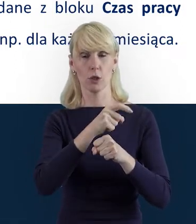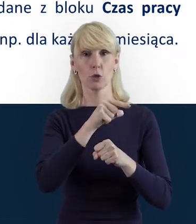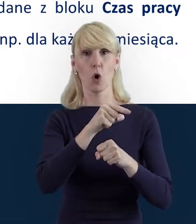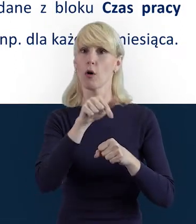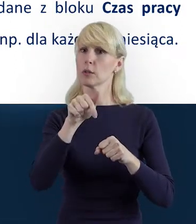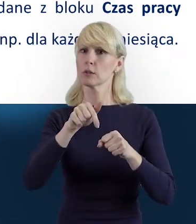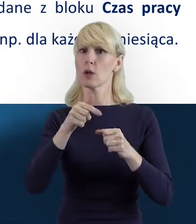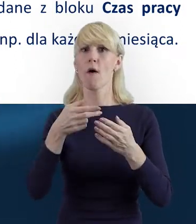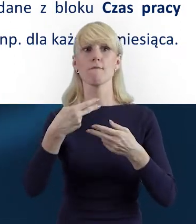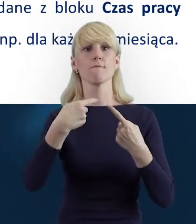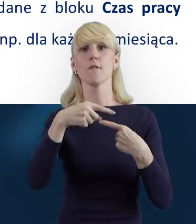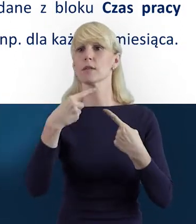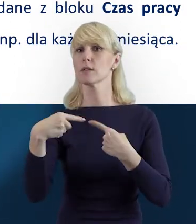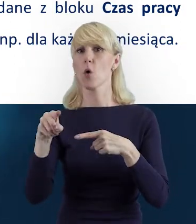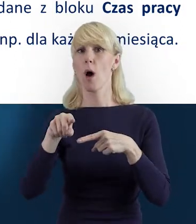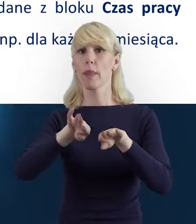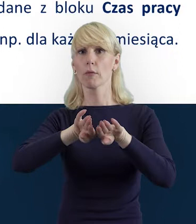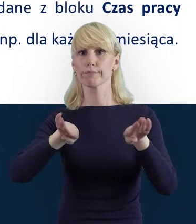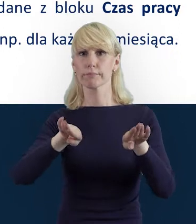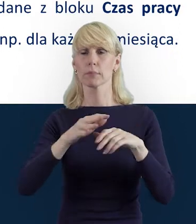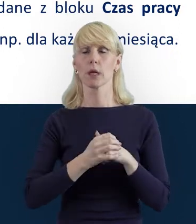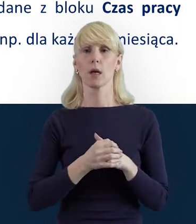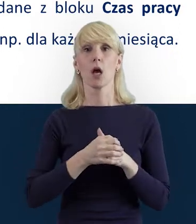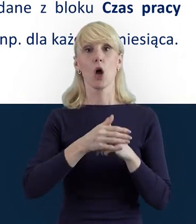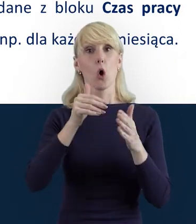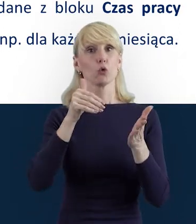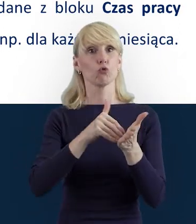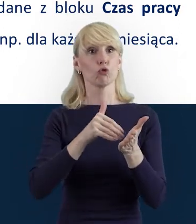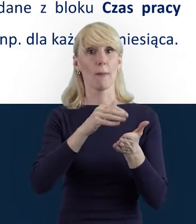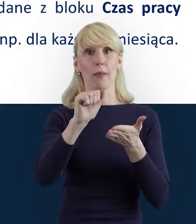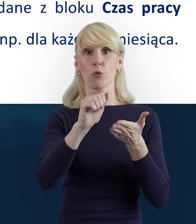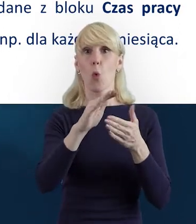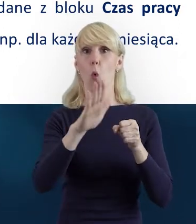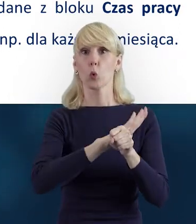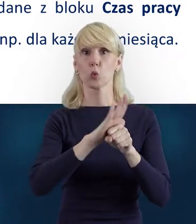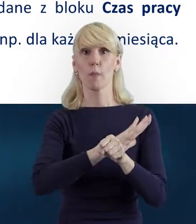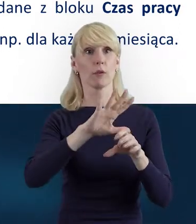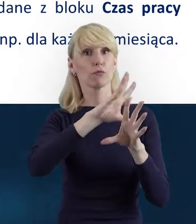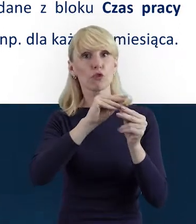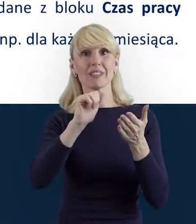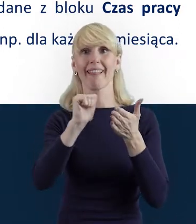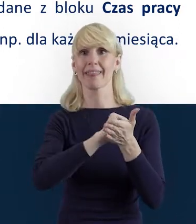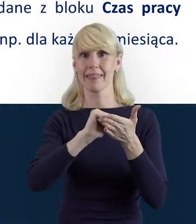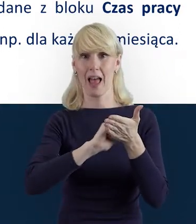należy uzupełnić wszystkie dane dotyczące danej wosoby, która jest w projekcie zaangażowana.